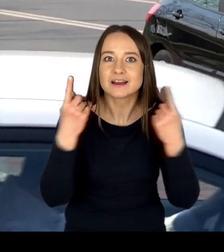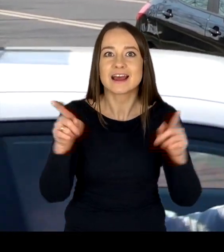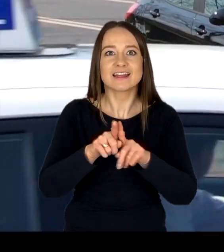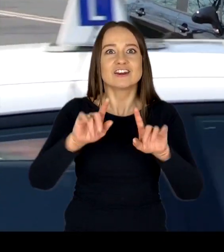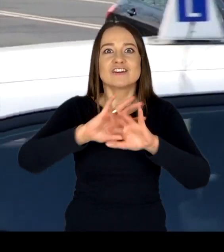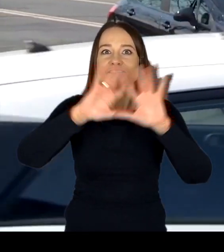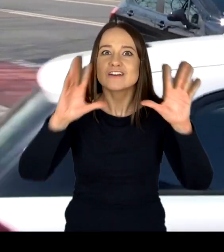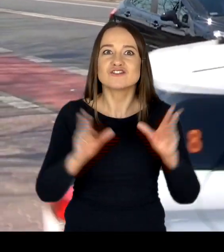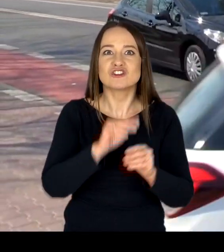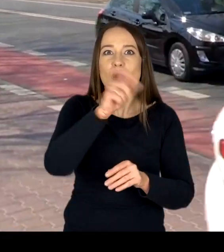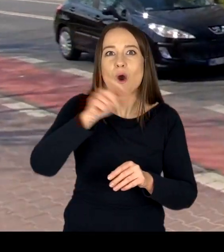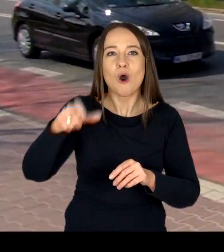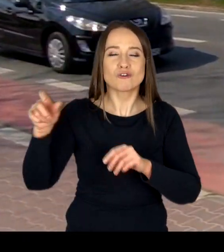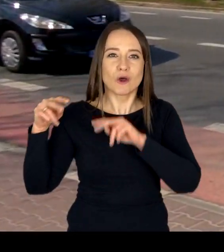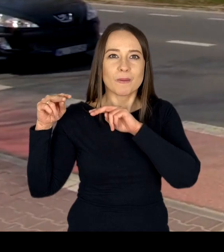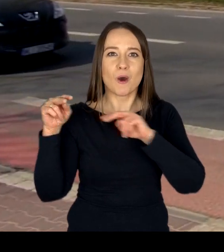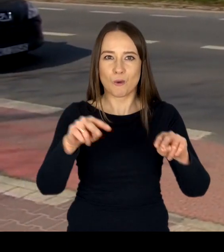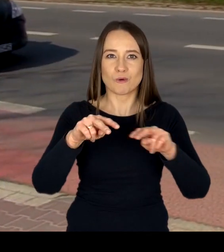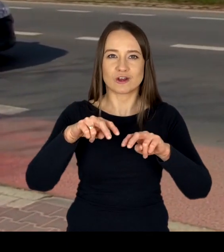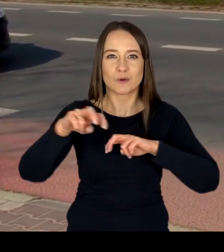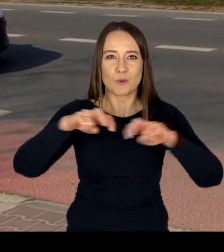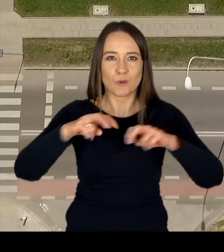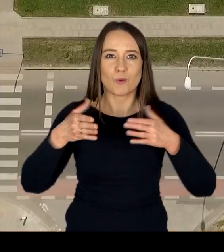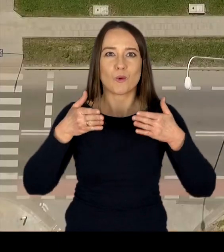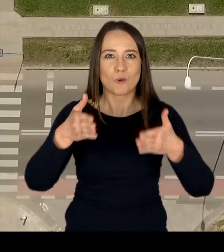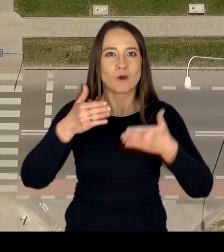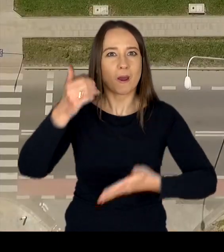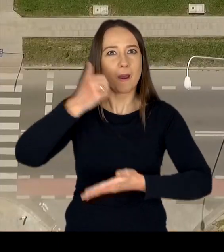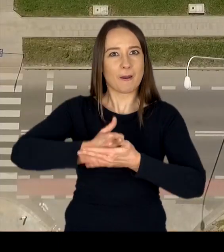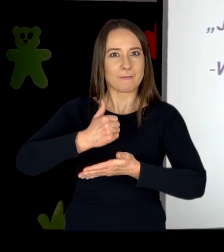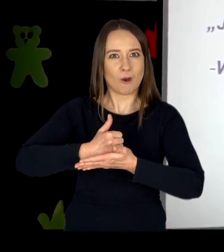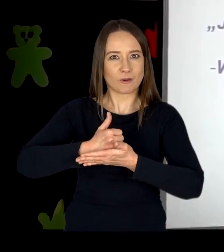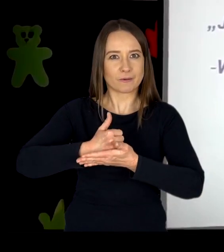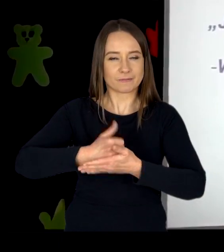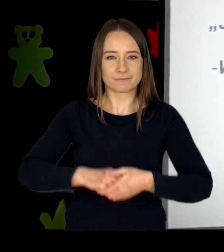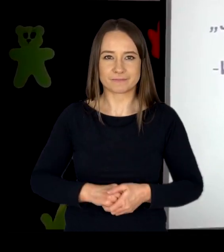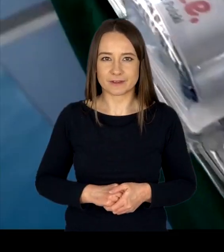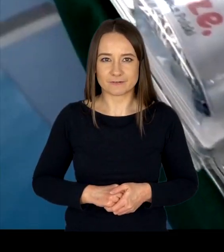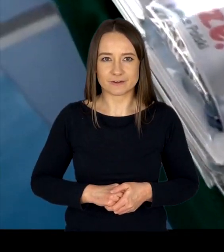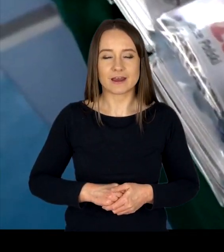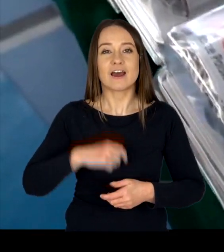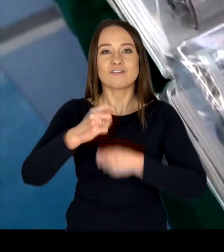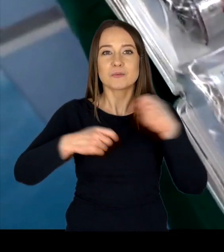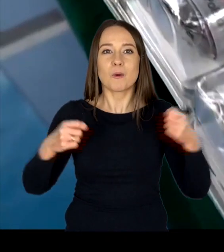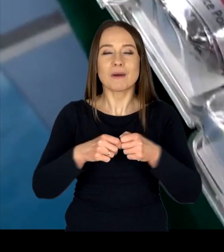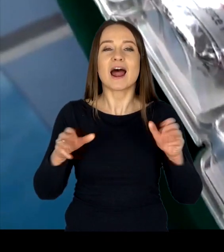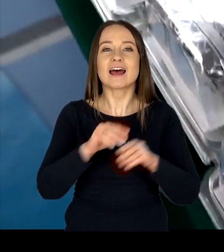wszystkich uczestników ruchu drogowego. Współpracując z Samorządem Województwa Mazowieckiego